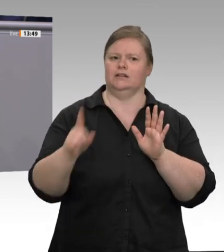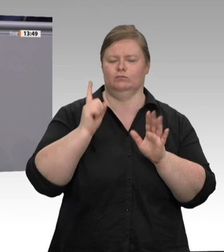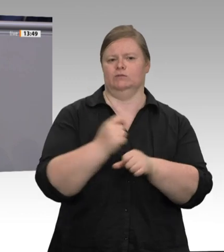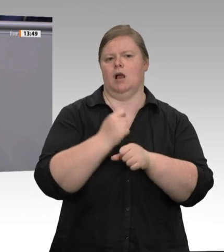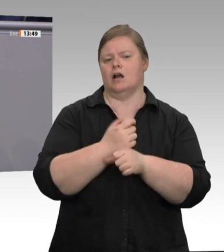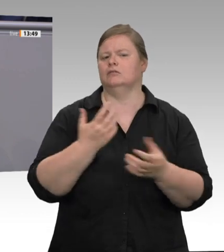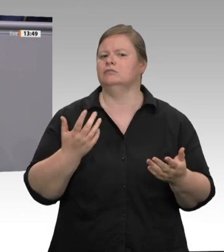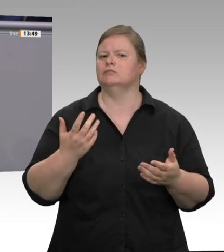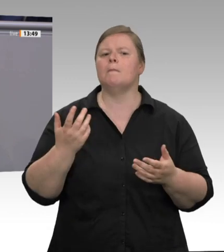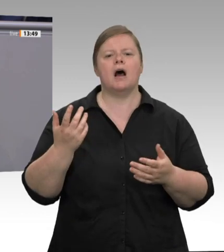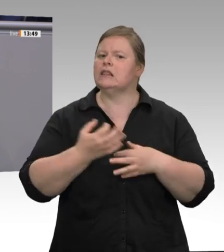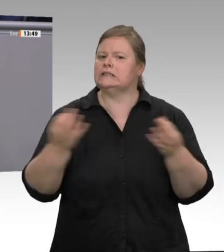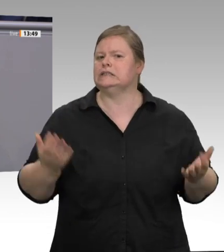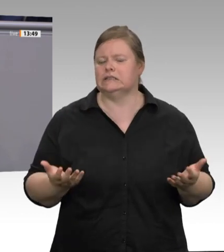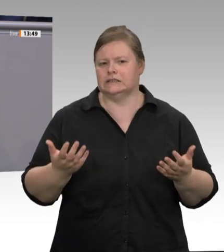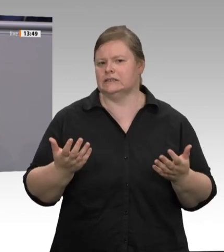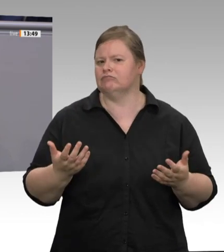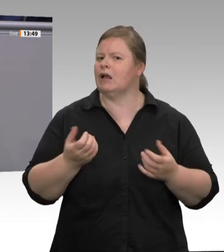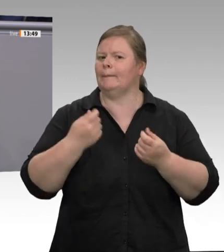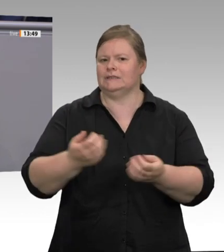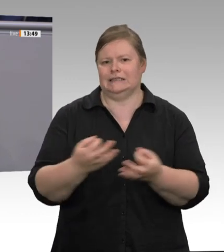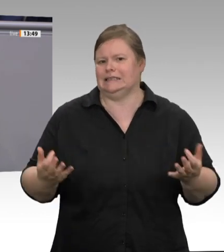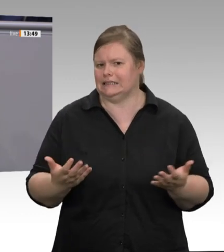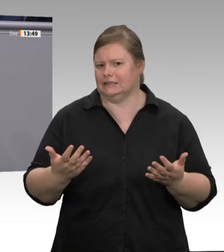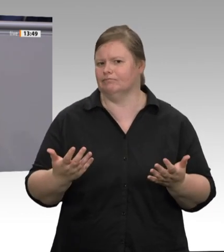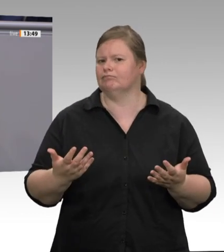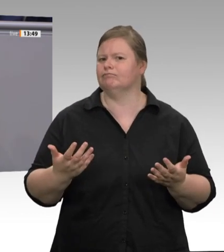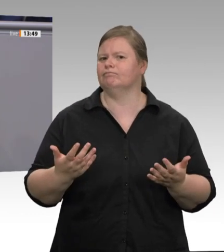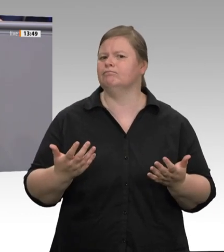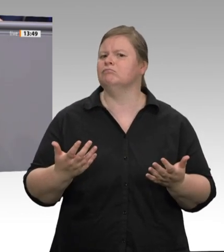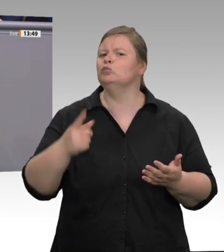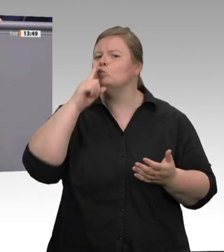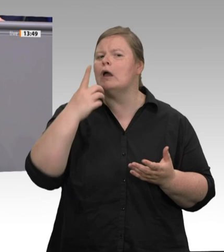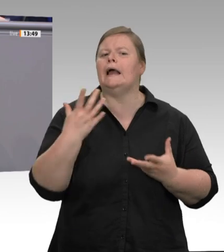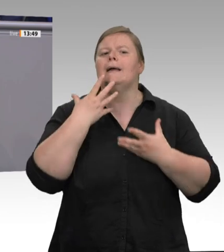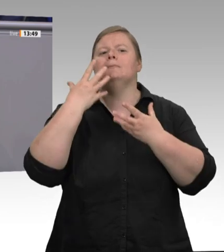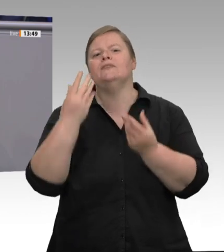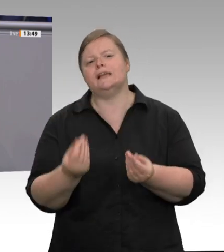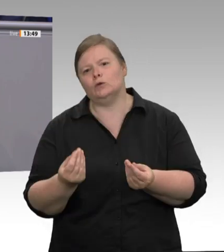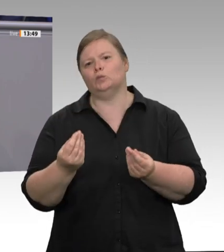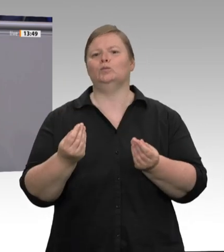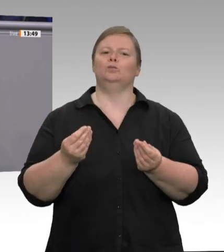ersten großen Ausbrüche in der Fleischindustrie. Das Kabinett hat dann zehn Eckpunkte beschlossen.